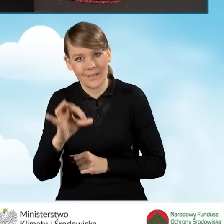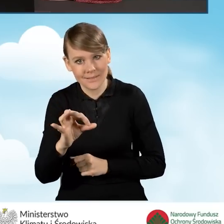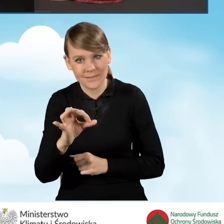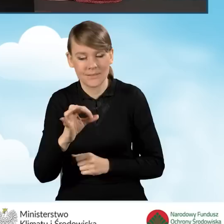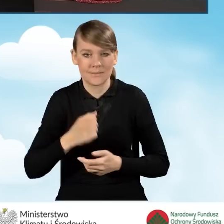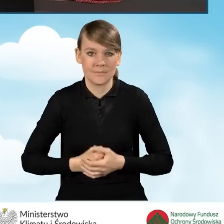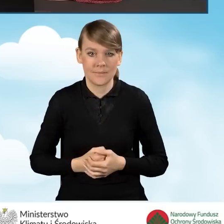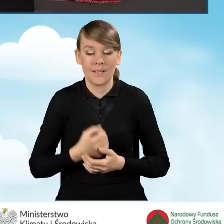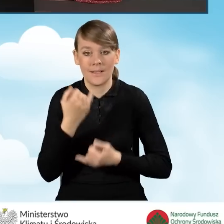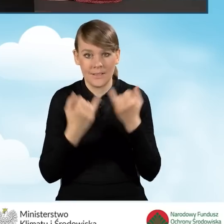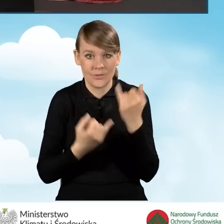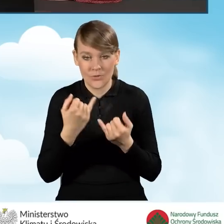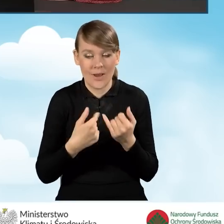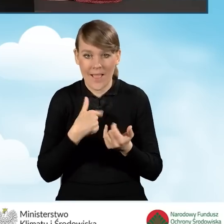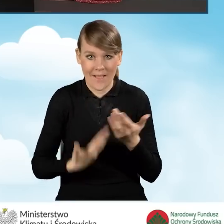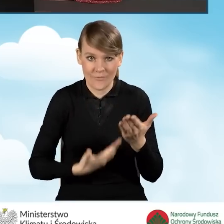W sytuacji, kiedy składamy ten wniosek po raz pierwszy,